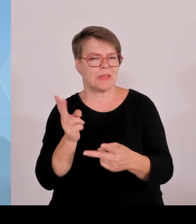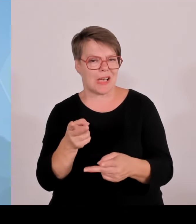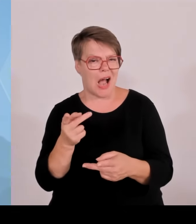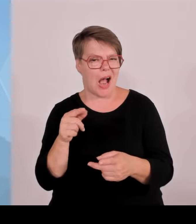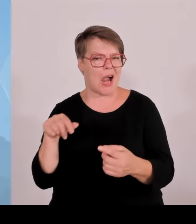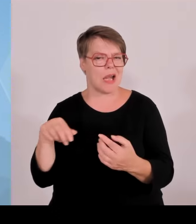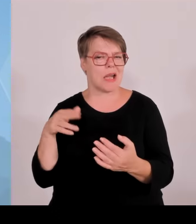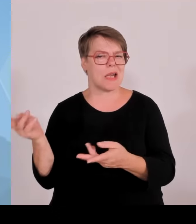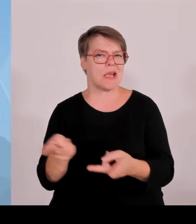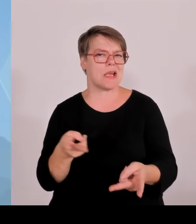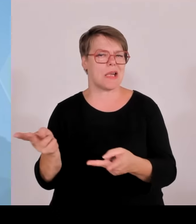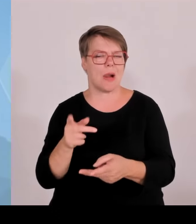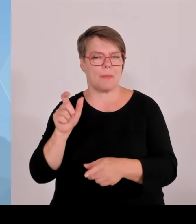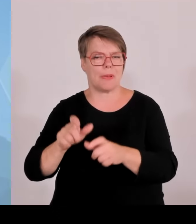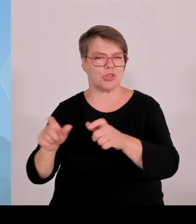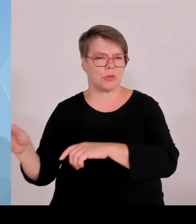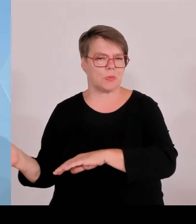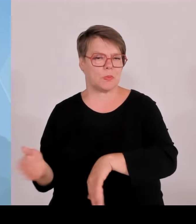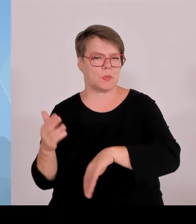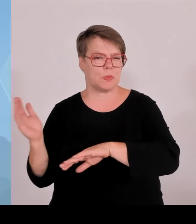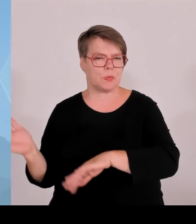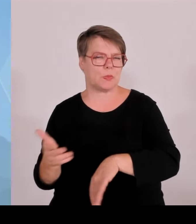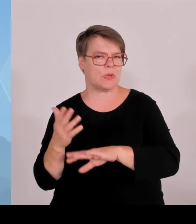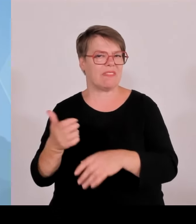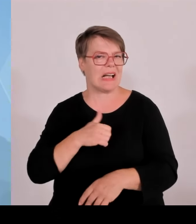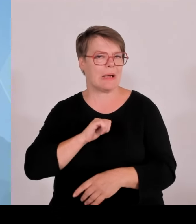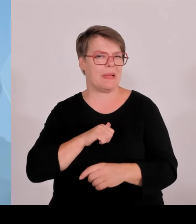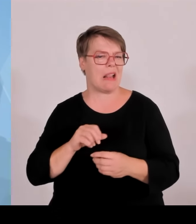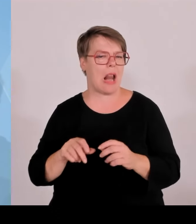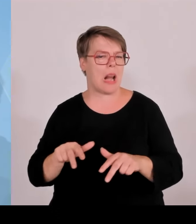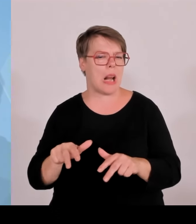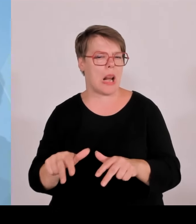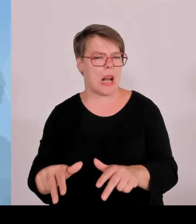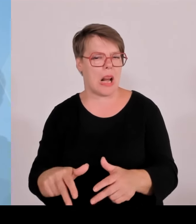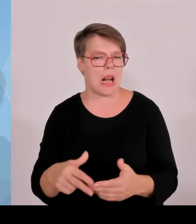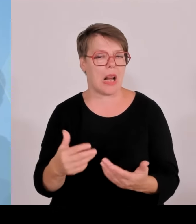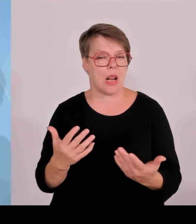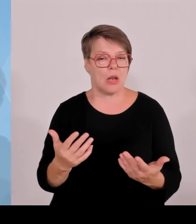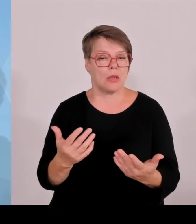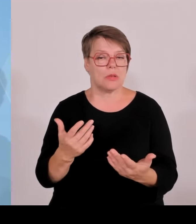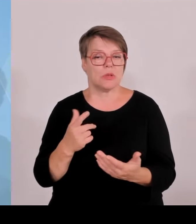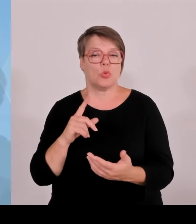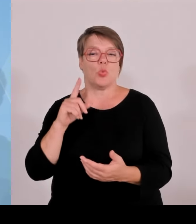Und das ist jetzt nicht immer irgendwie dilettierend oder irgendwie